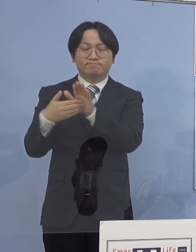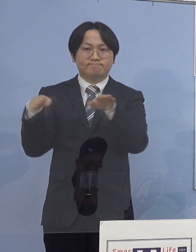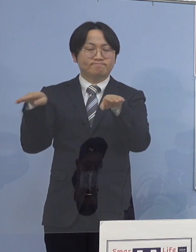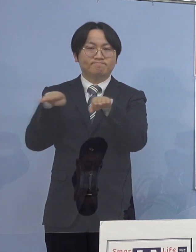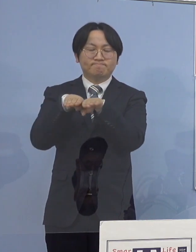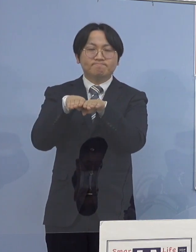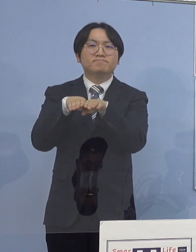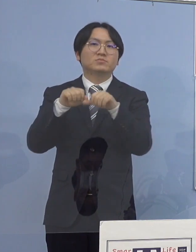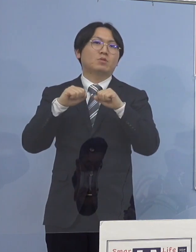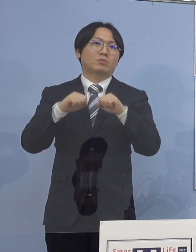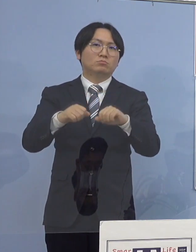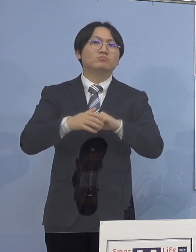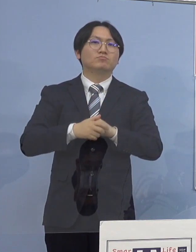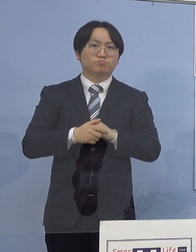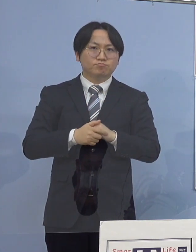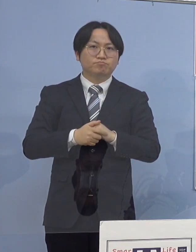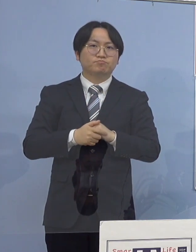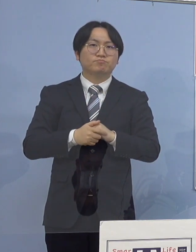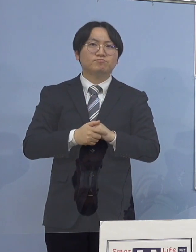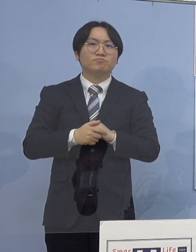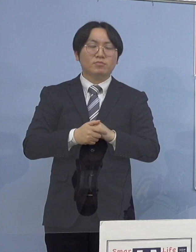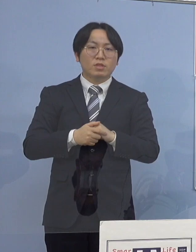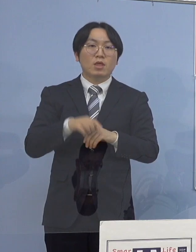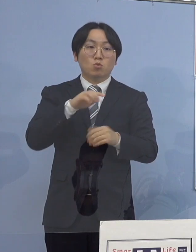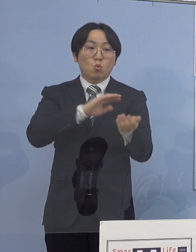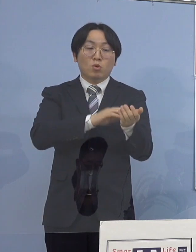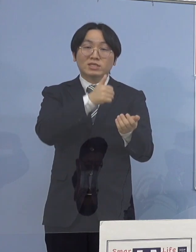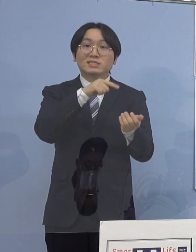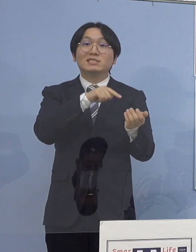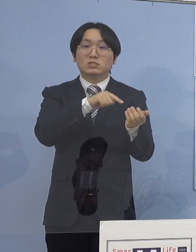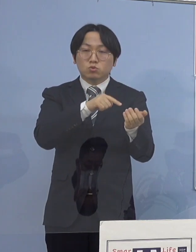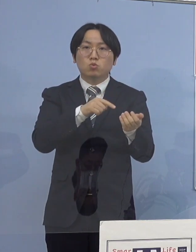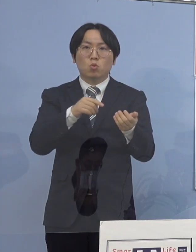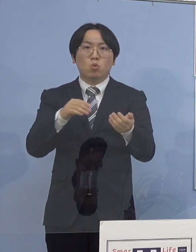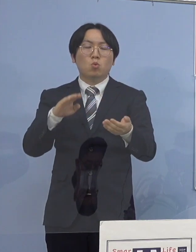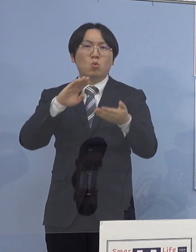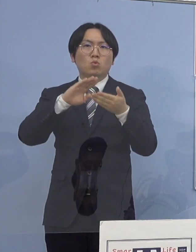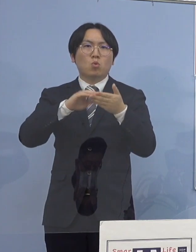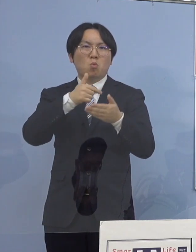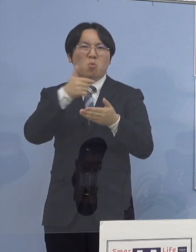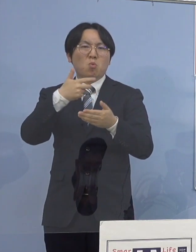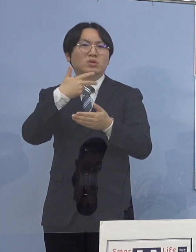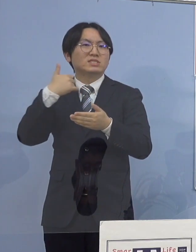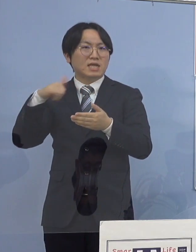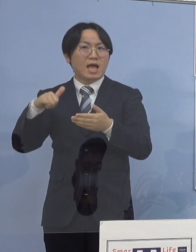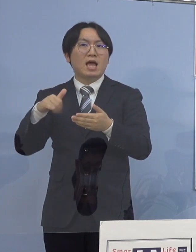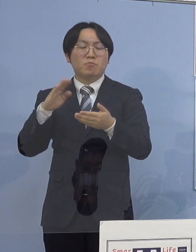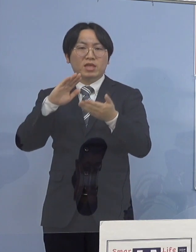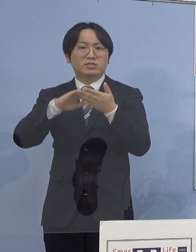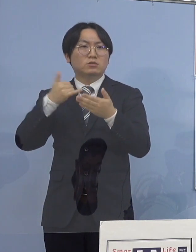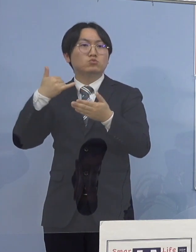なお現在当該医師と濃厚接触 または接触のあった職員及び